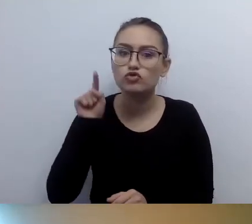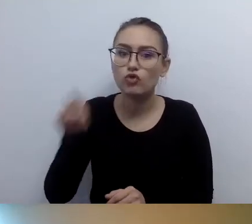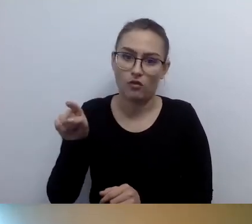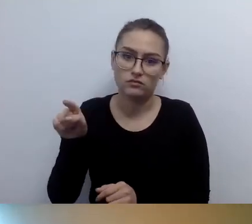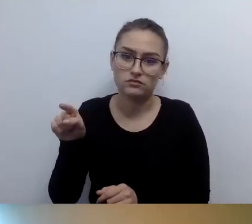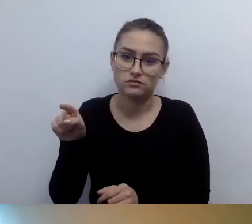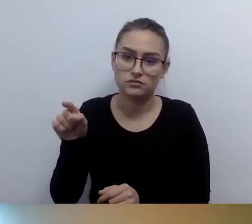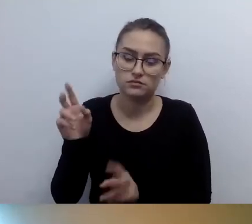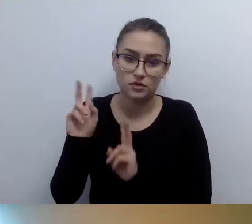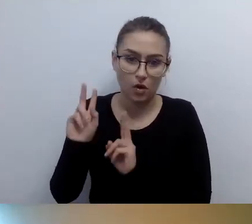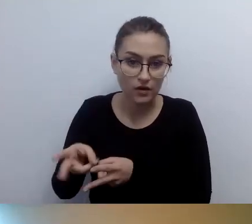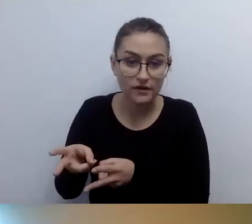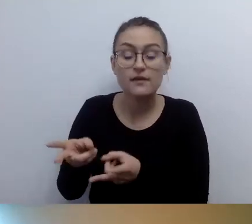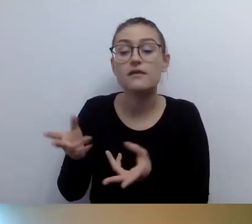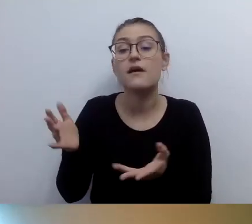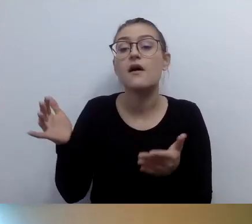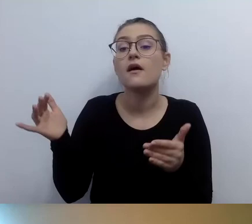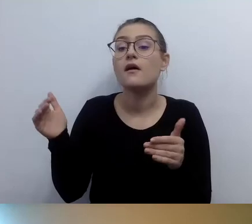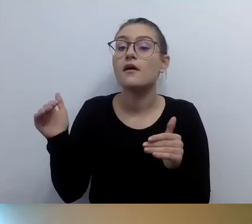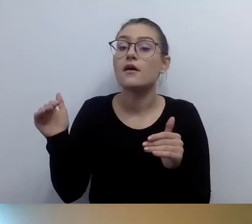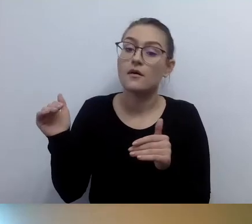Dotykiem lub wizualnością powinien być opisany budynek.